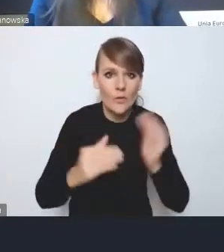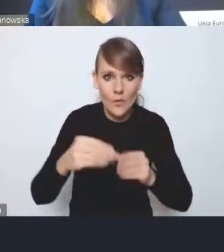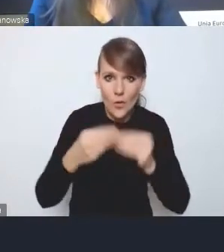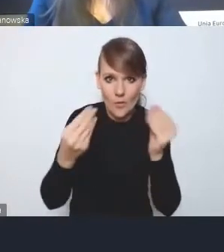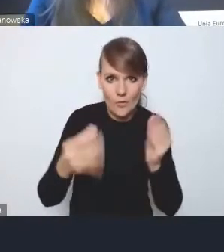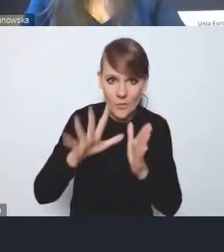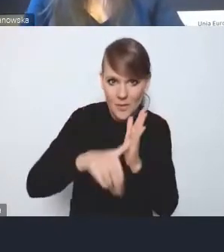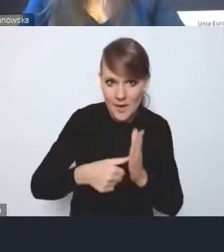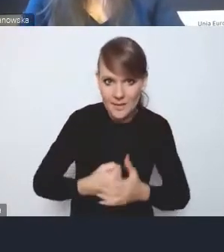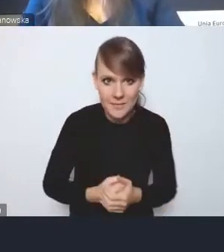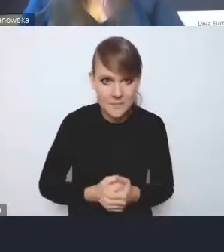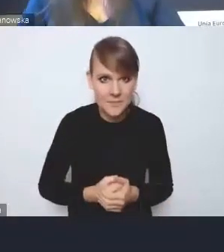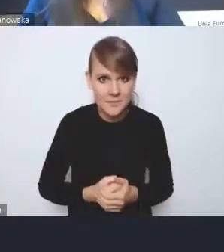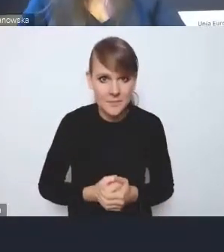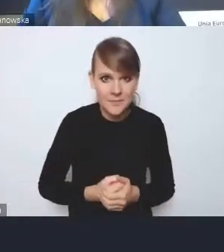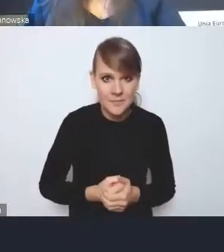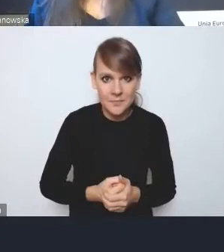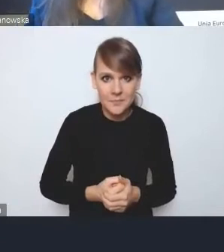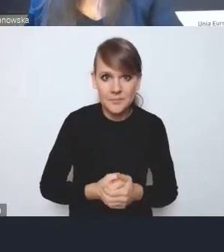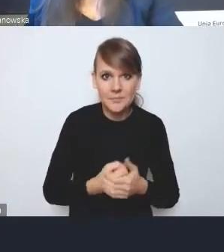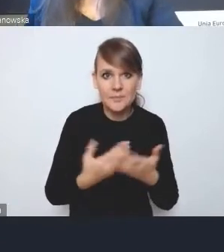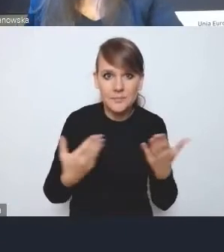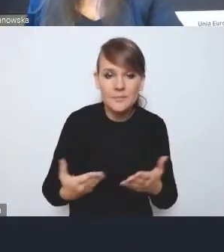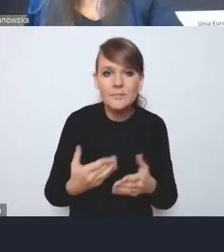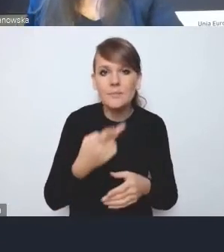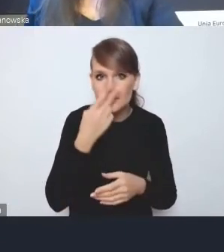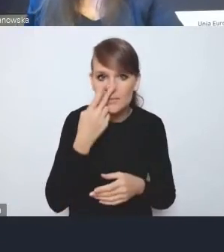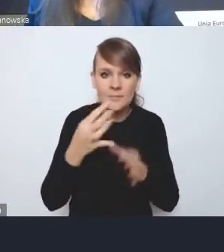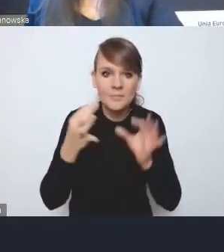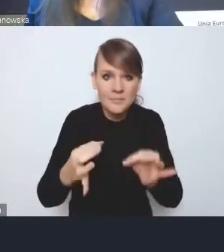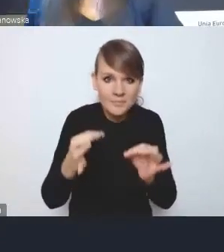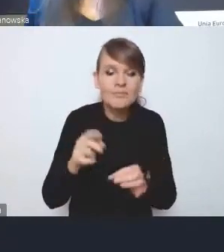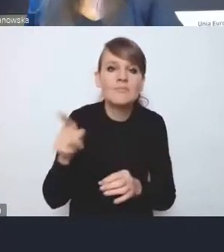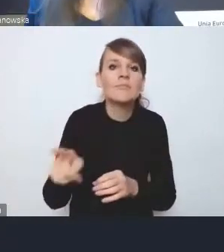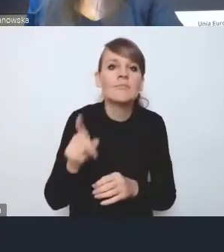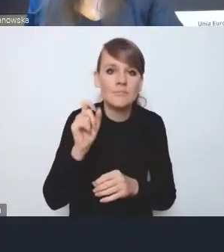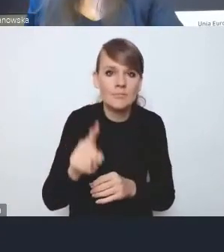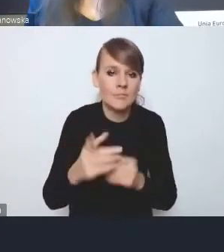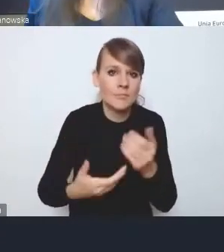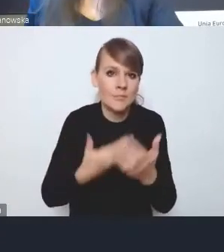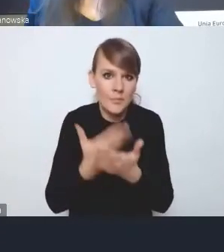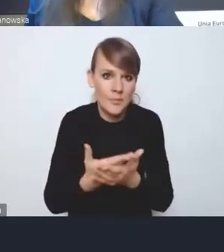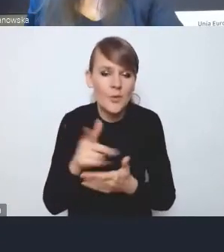W tym momencie zostały zaproponowane, między innymi w ramach tej reformy planowania,